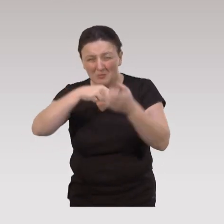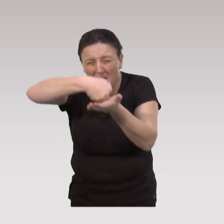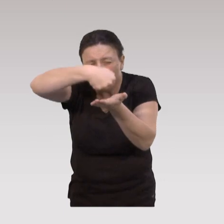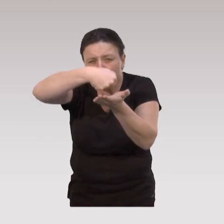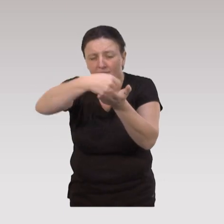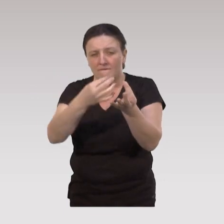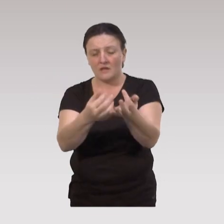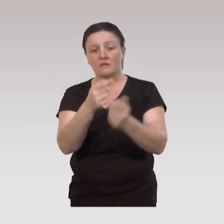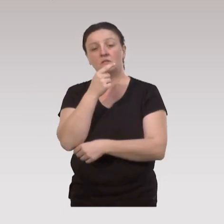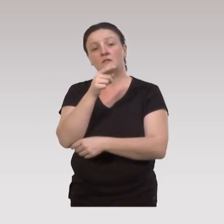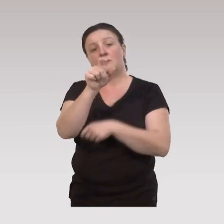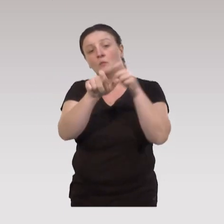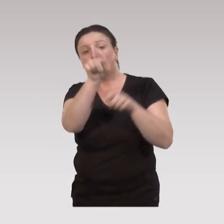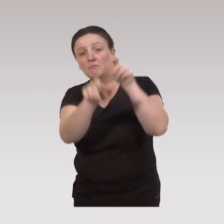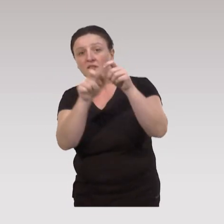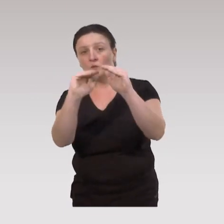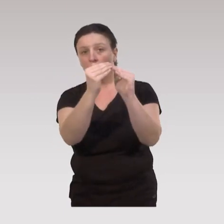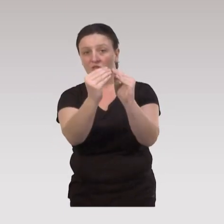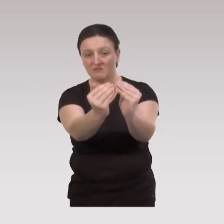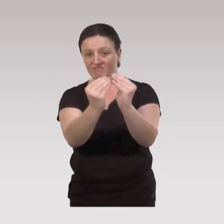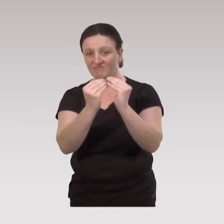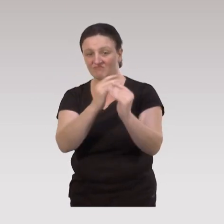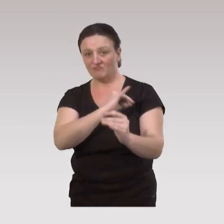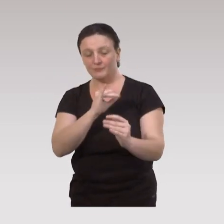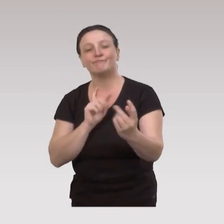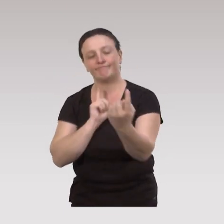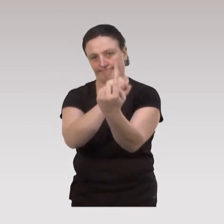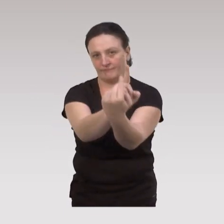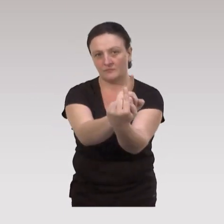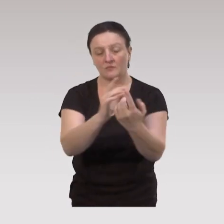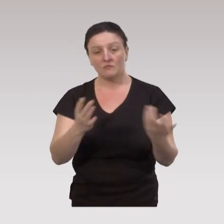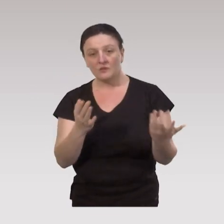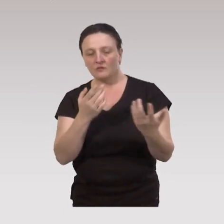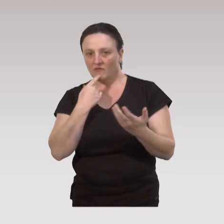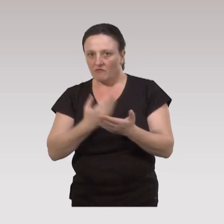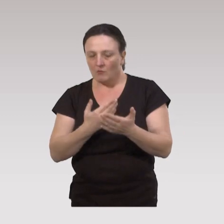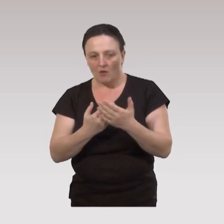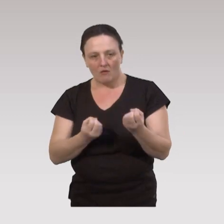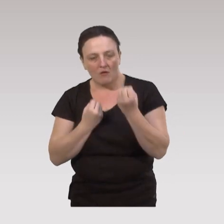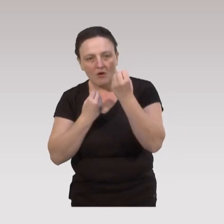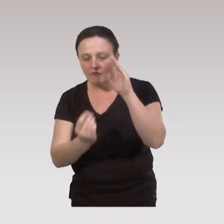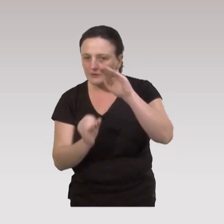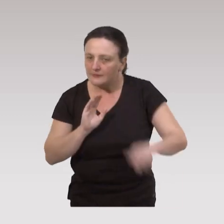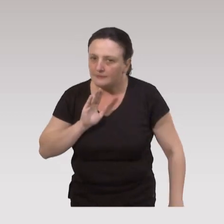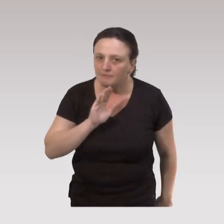qui sont dans des communautés qui ne viendraient pas à des offres… On est vraiment sur des offres spécifiques.